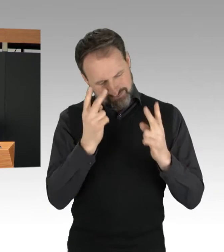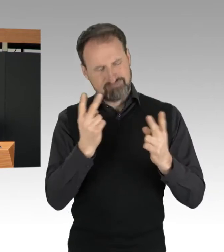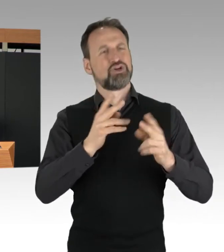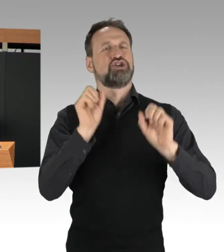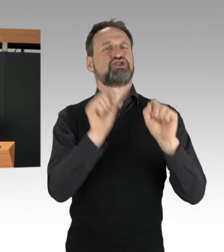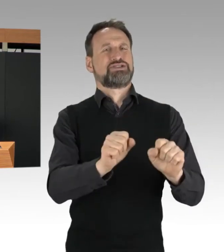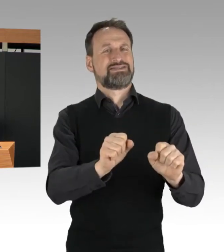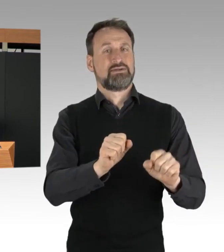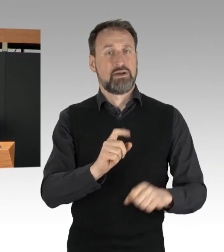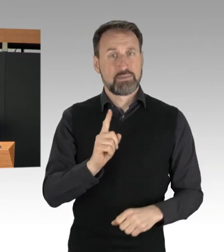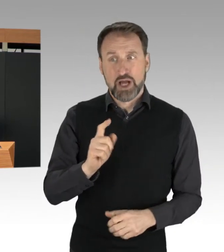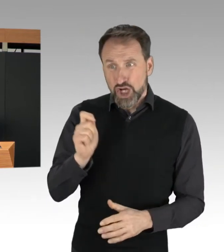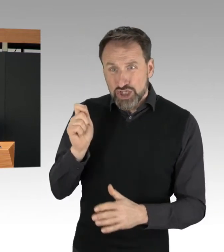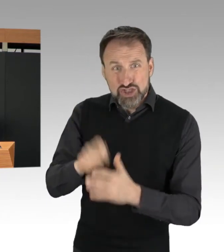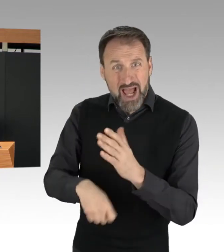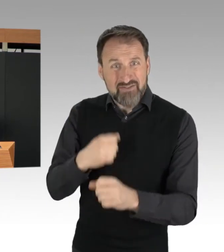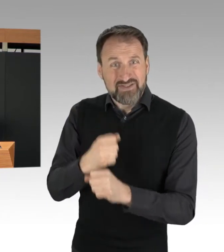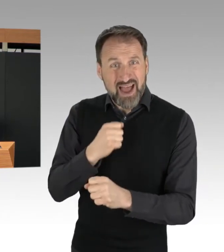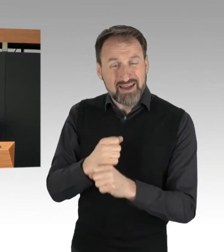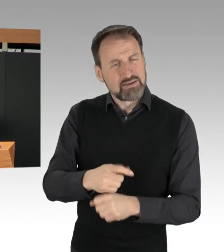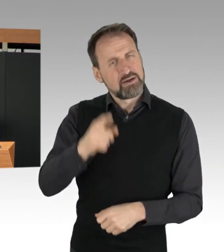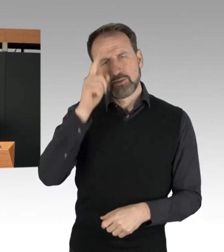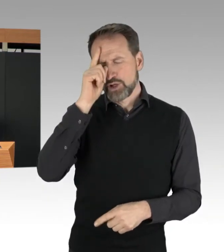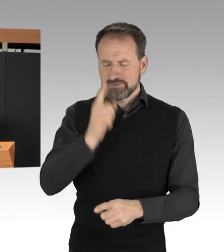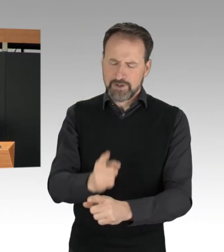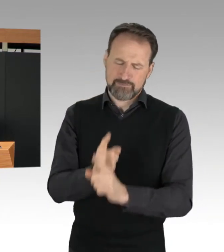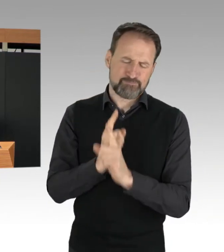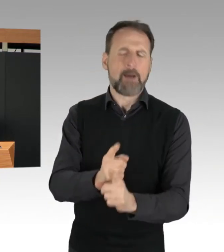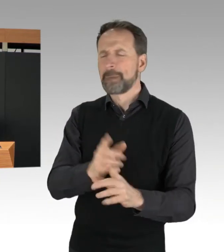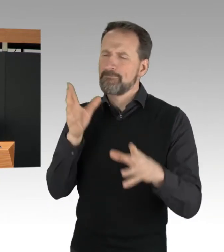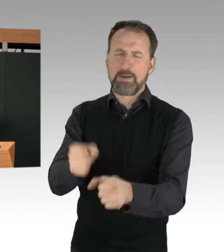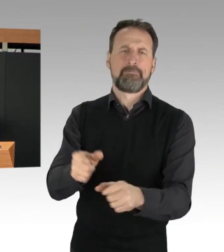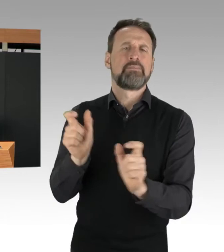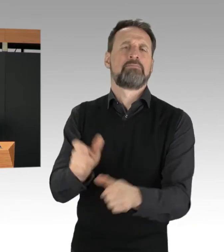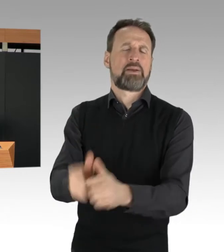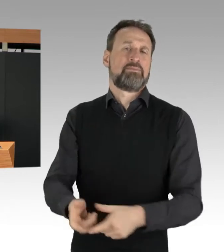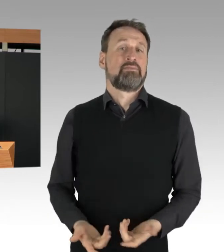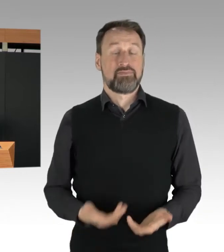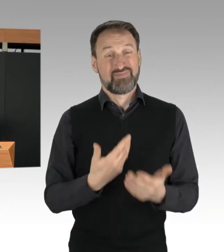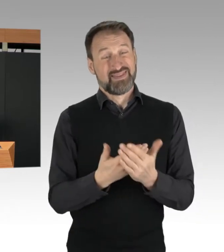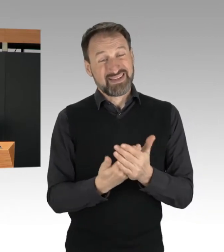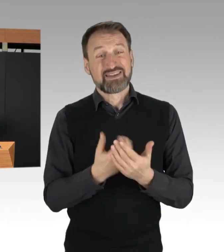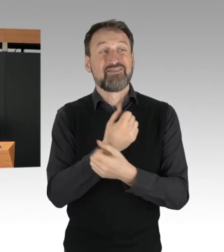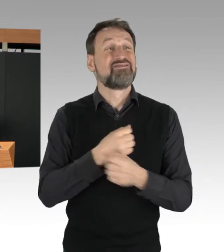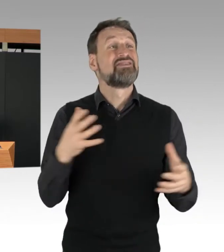Die Versammlungsfreiheit gilt nicht grenzenlos. Wenn Protest zur Gefahr